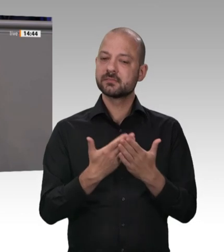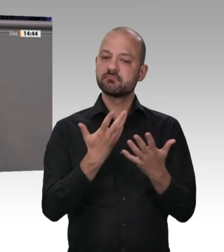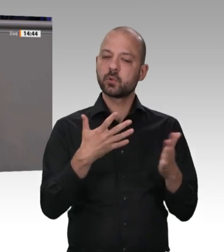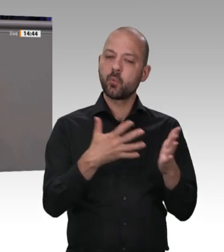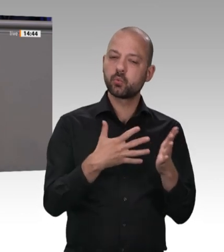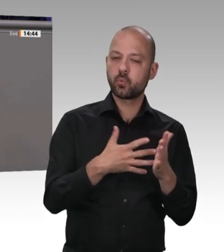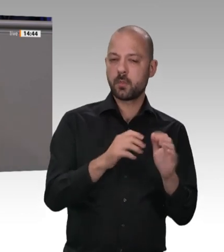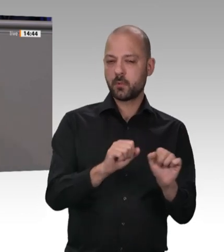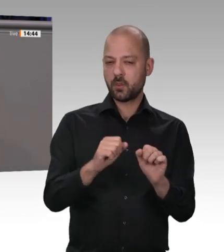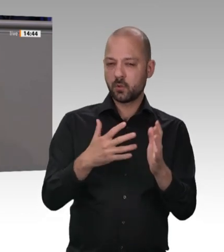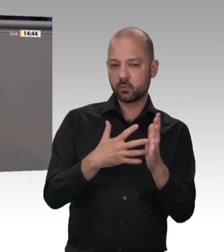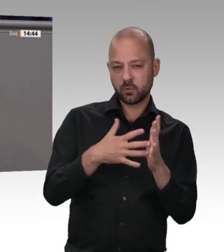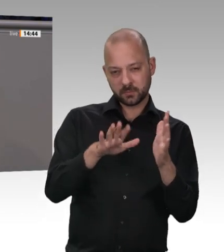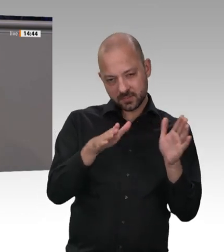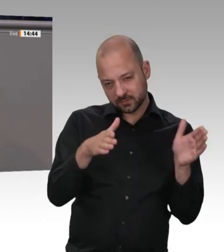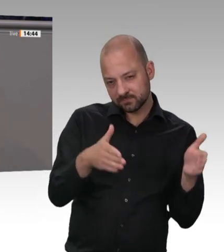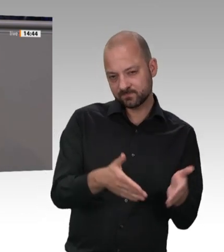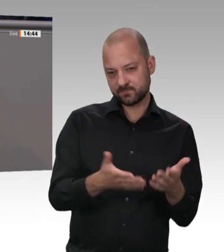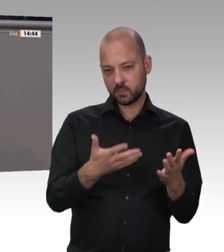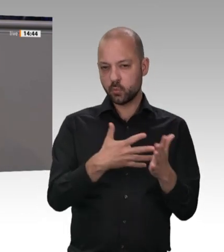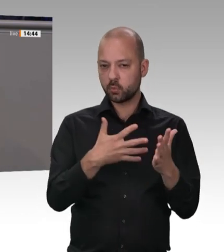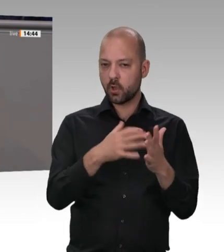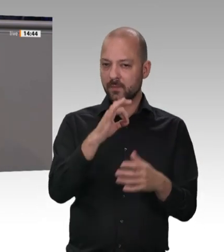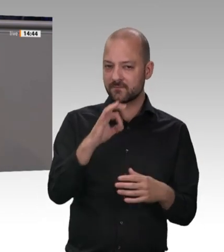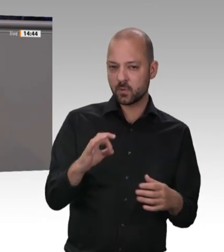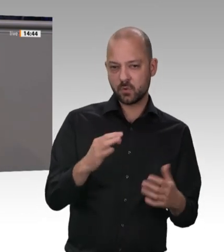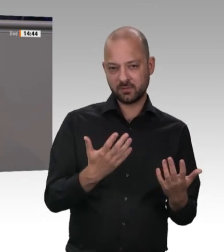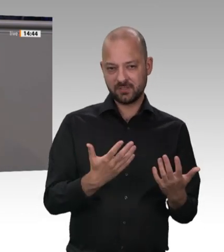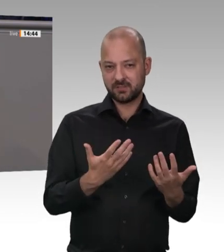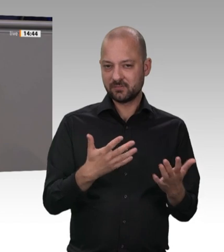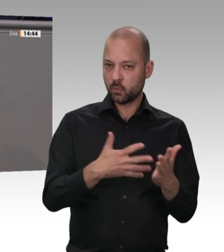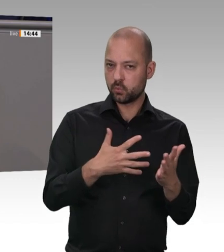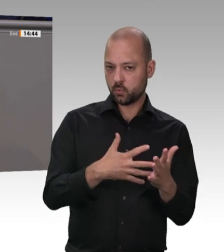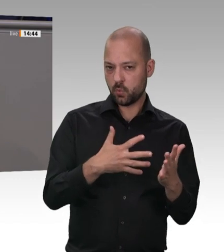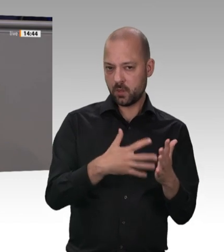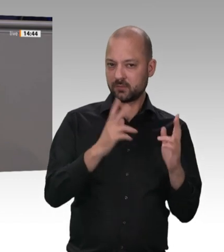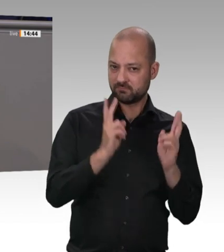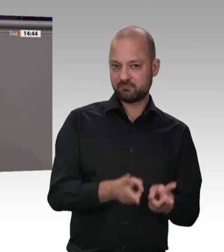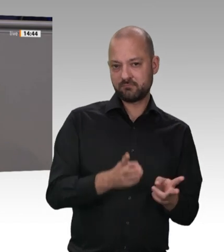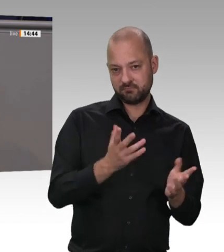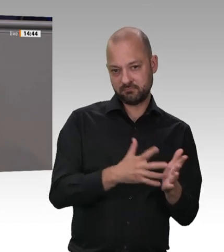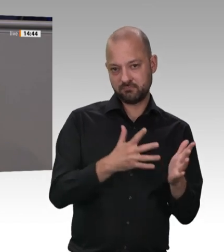Debatten nach dem Motto: Das Schnitzel muss teurer sein; dann ist es schon gut für die Landwirtschaft und die Beschäftigten in